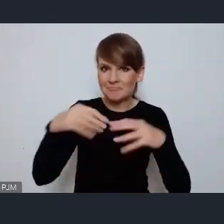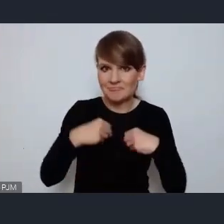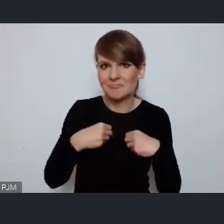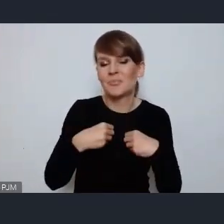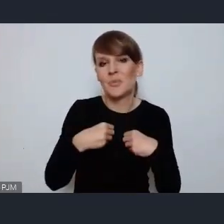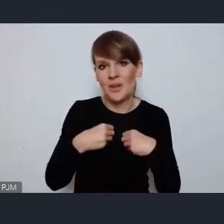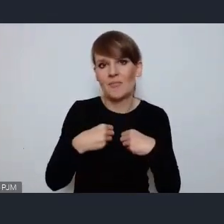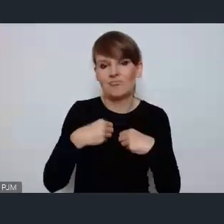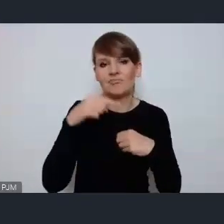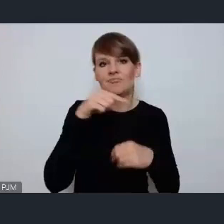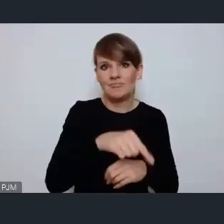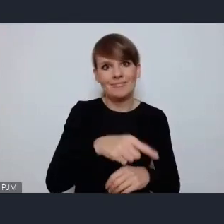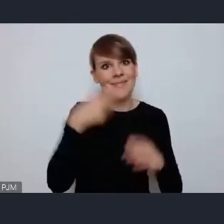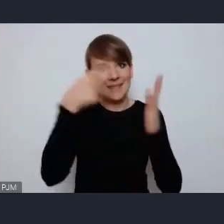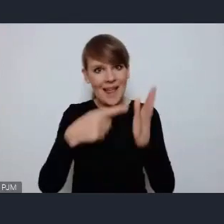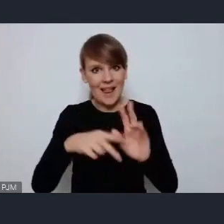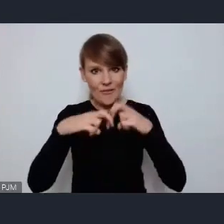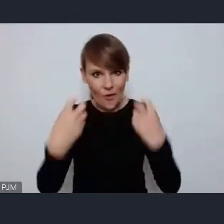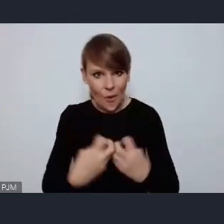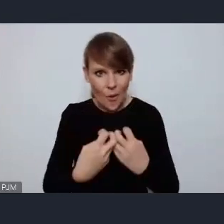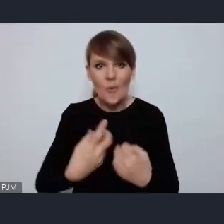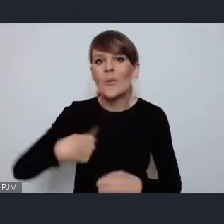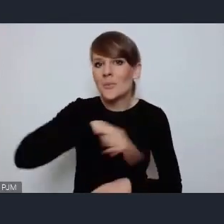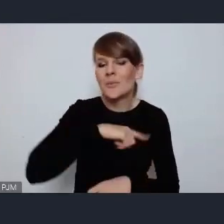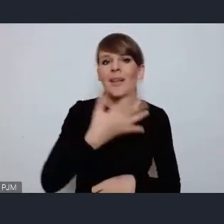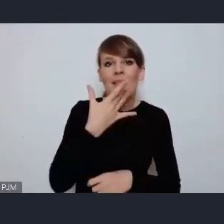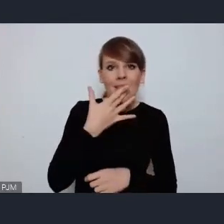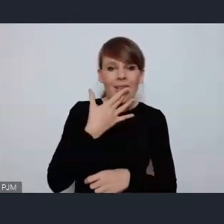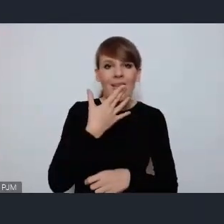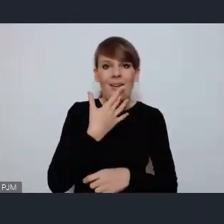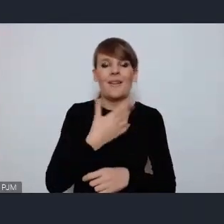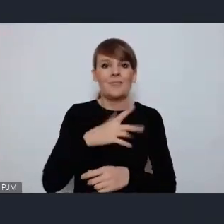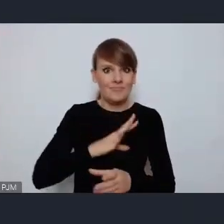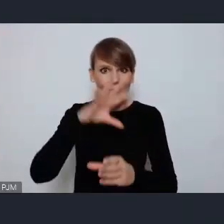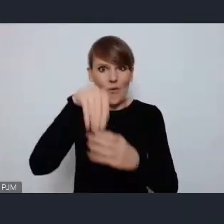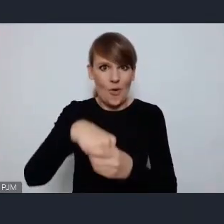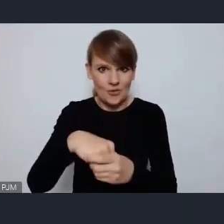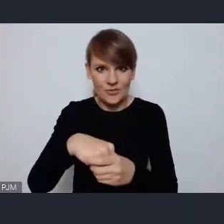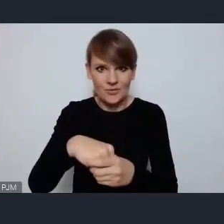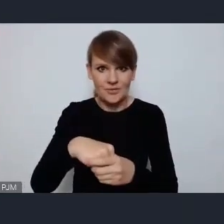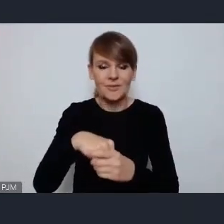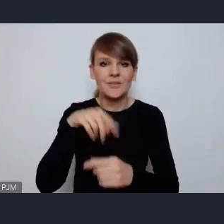deklarujemy chęć włączenia się jako miasto w jego uczestnictwo.